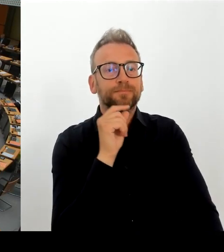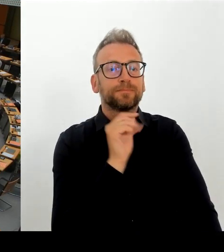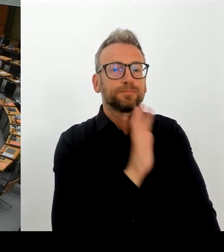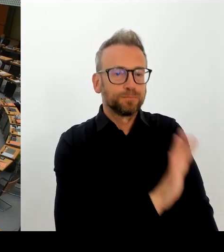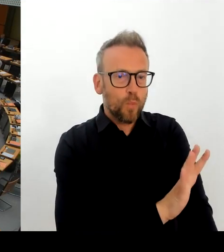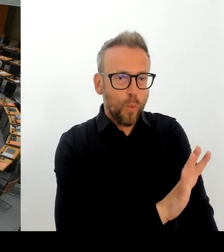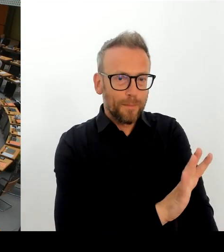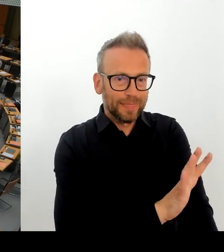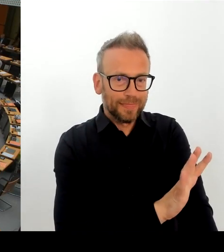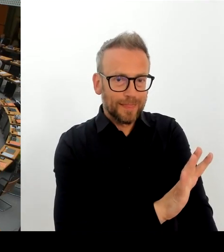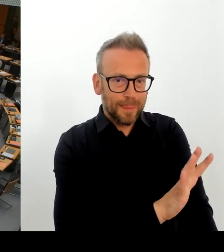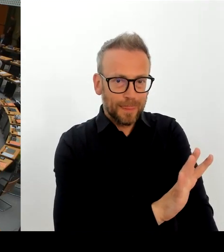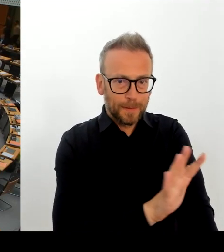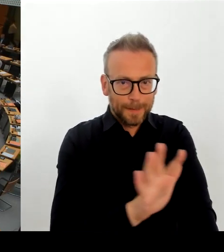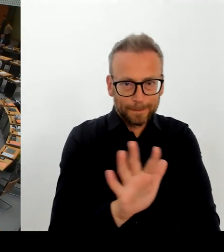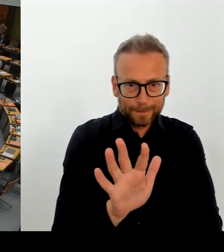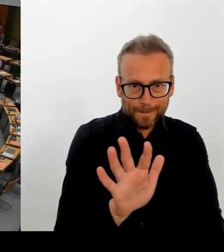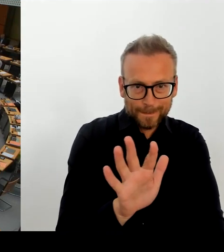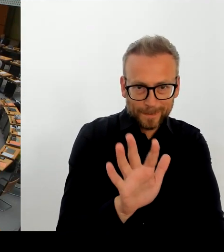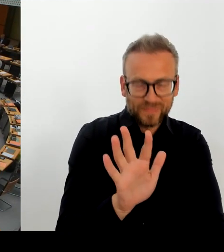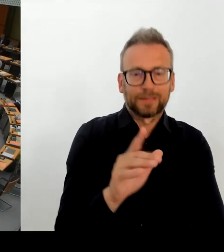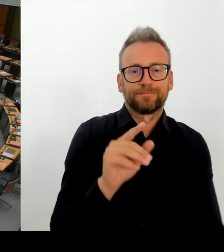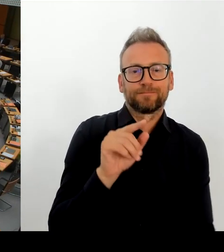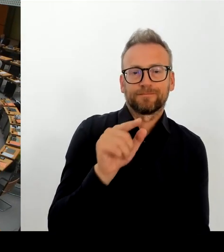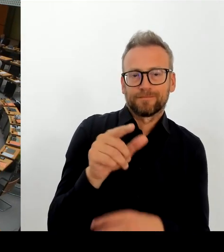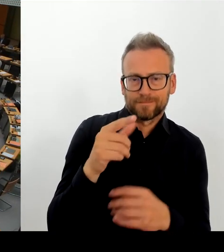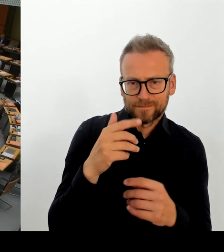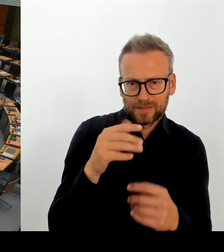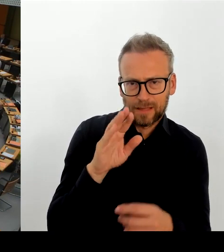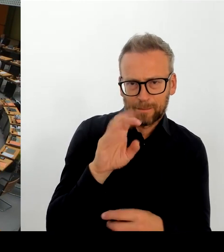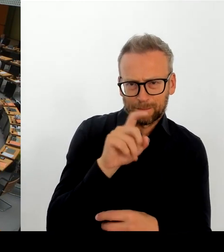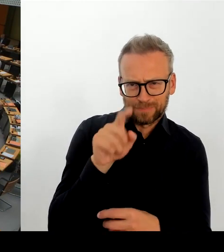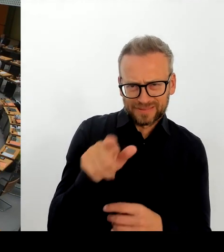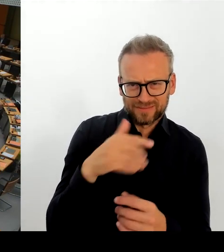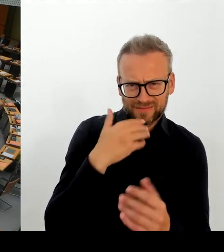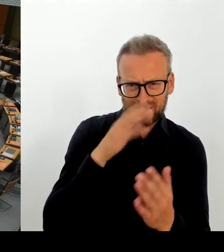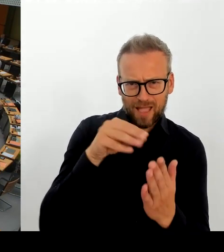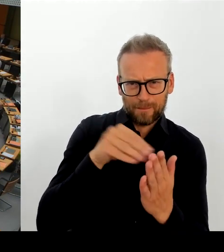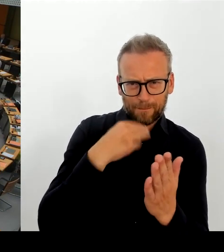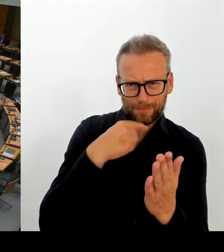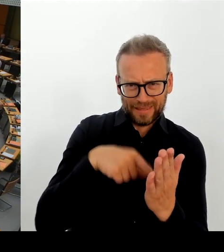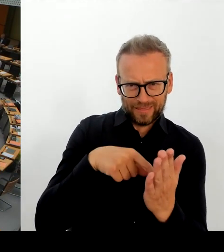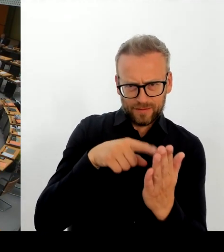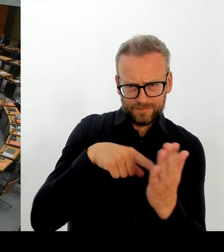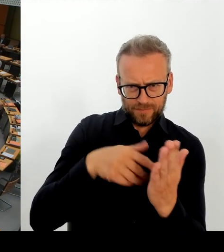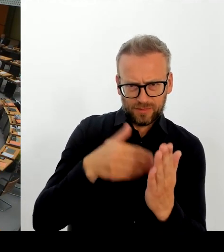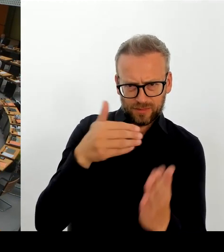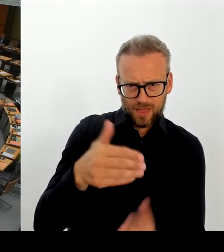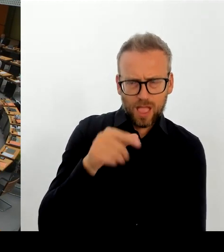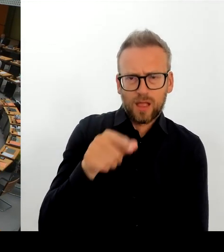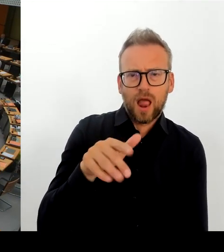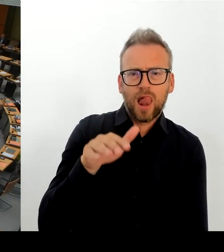(Rednerwechsel) Ja, verehrter Herr Präsident. Ja, das passiert dann manchmal.